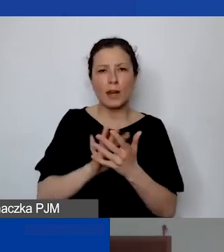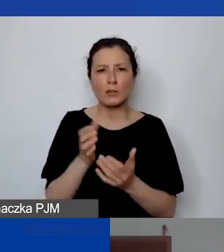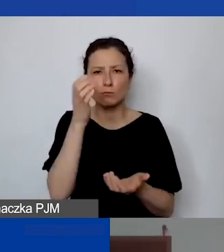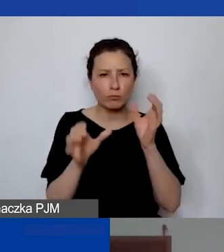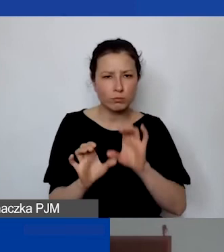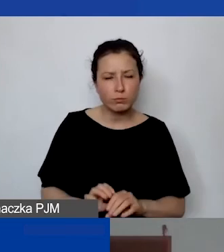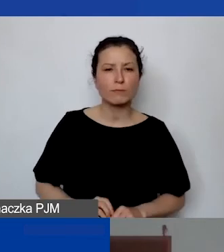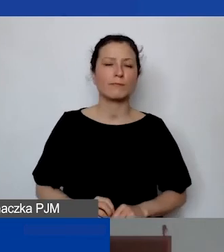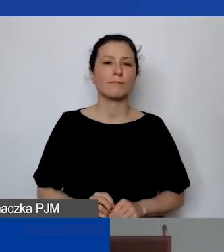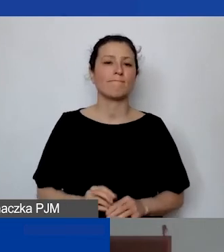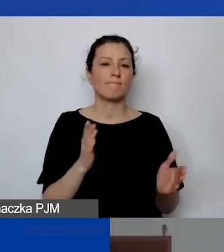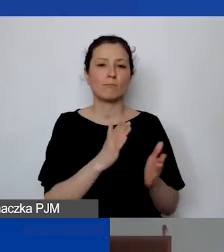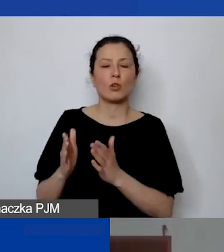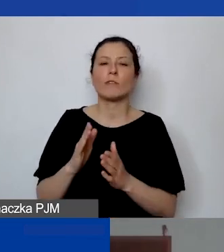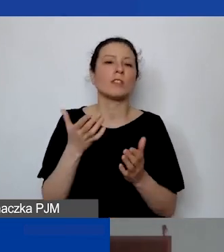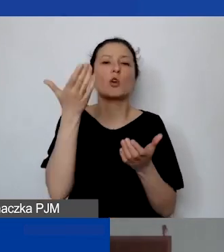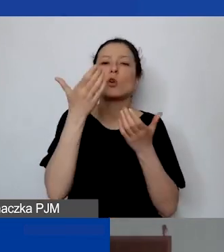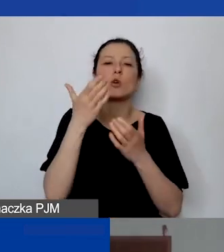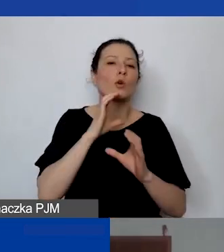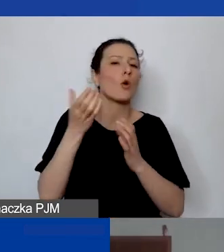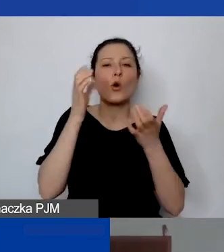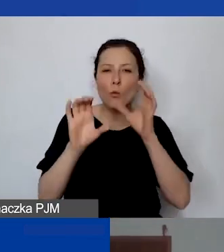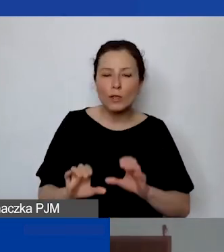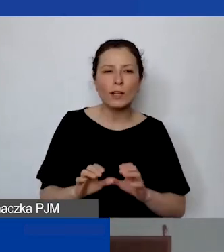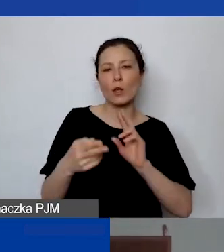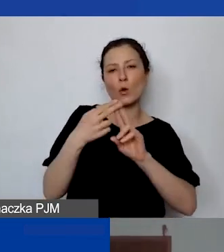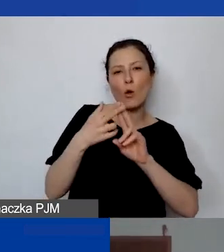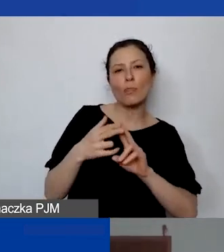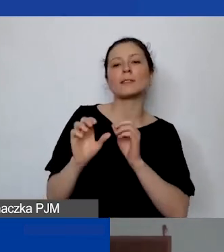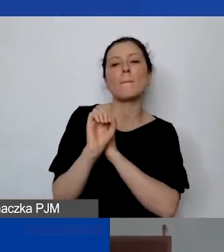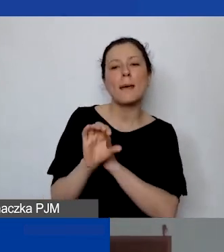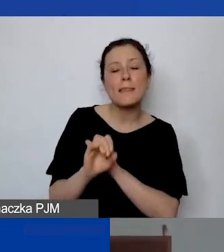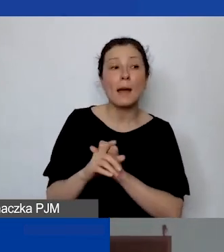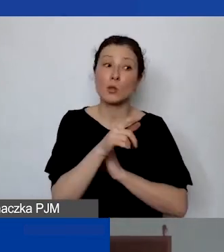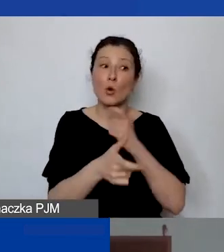przygotowywać komunikaty, kontaktować się z mediami i robi to regularnie,